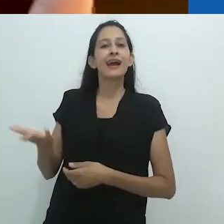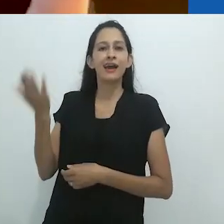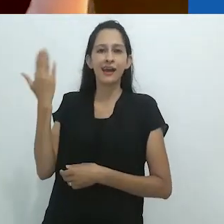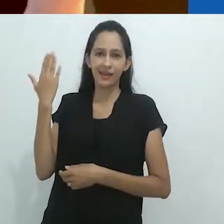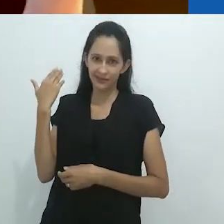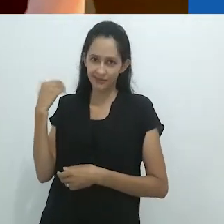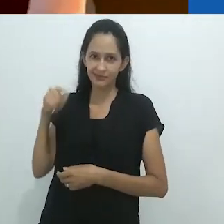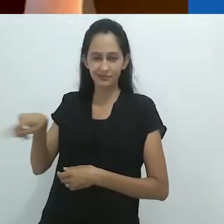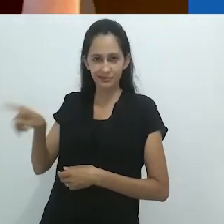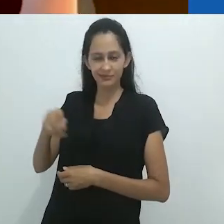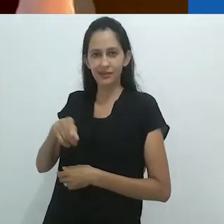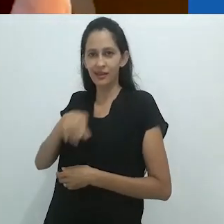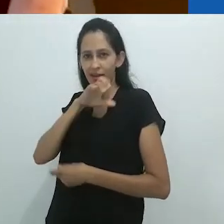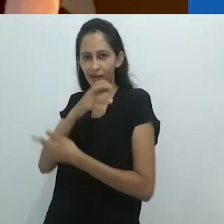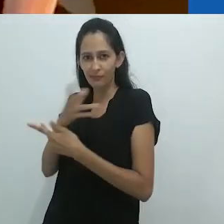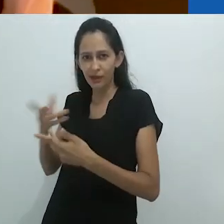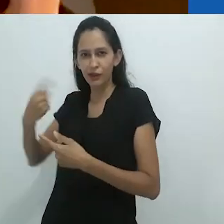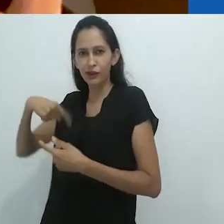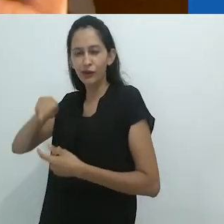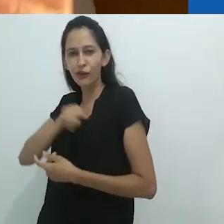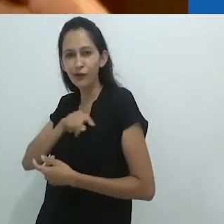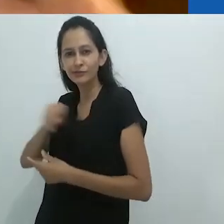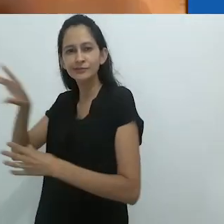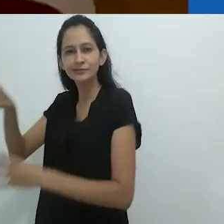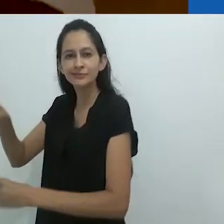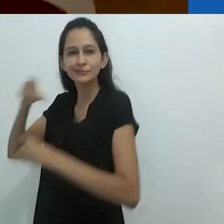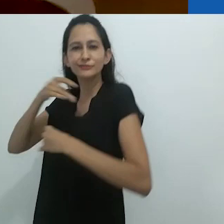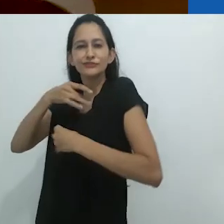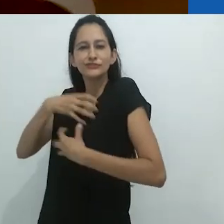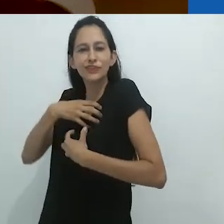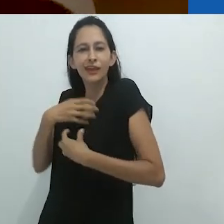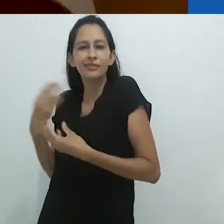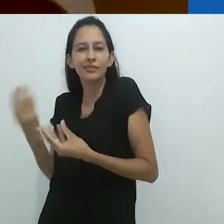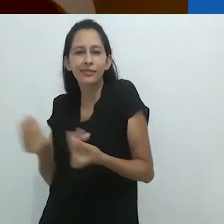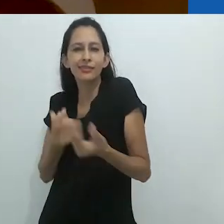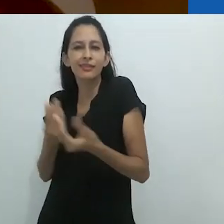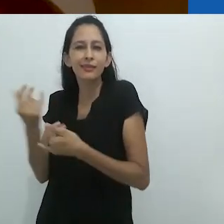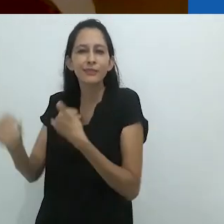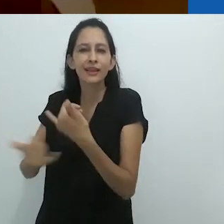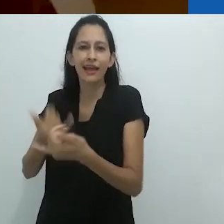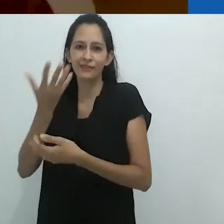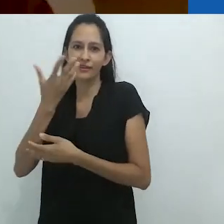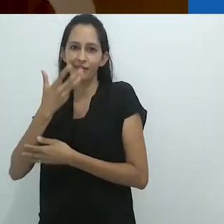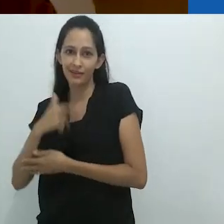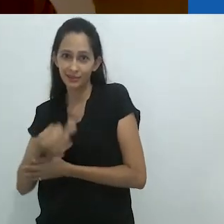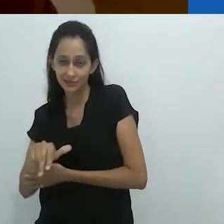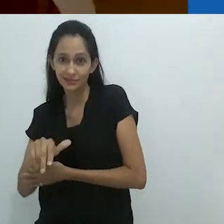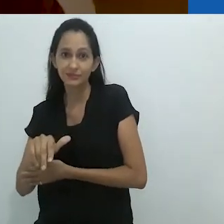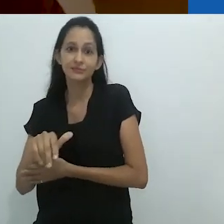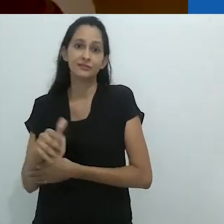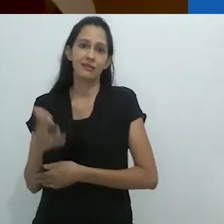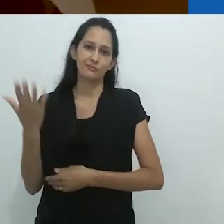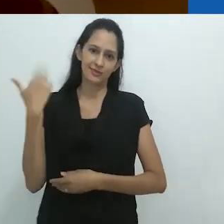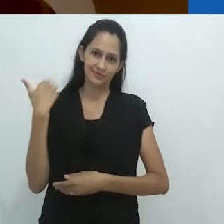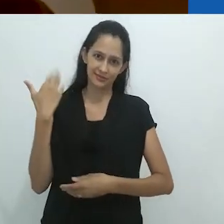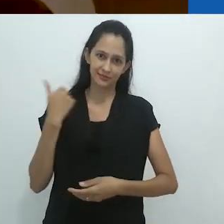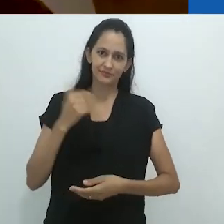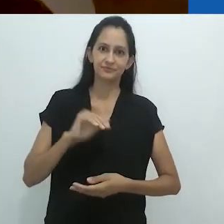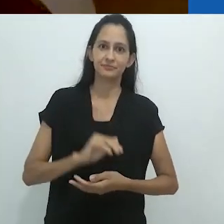Que uma vez nós fomos Que uma vez fomos nós.